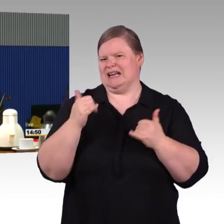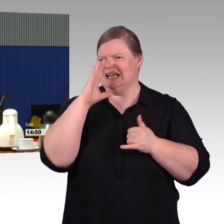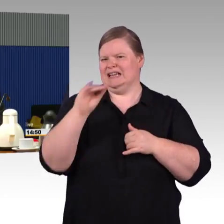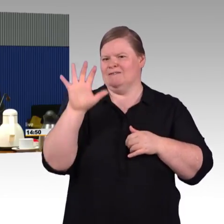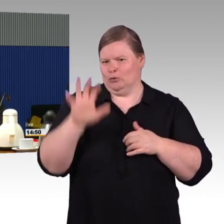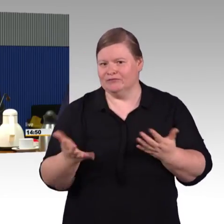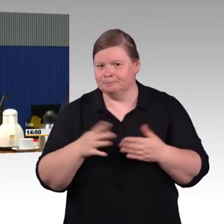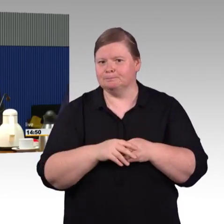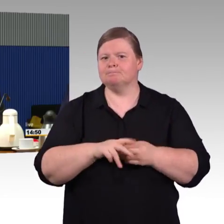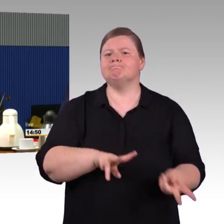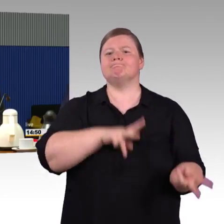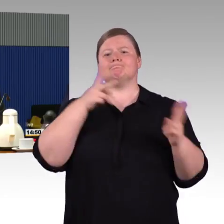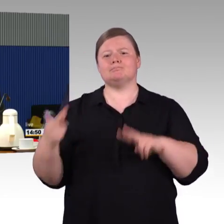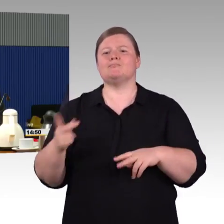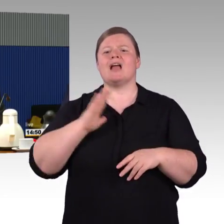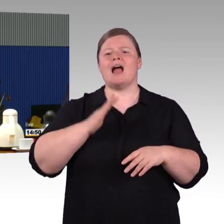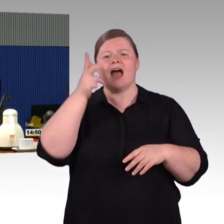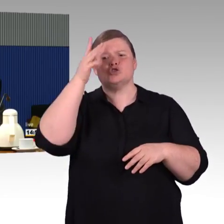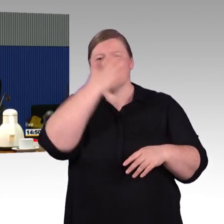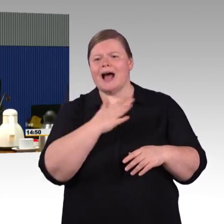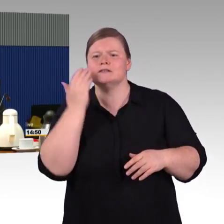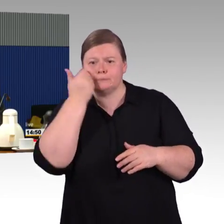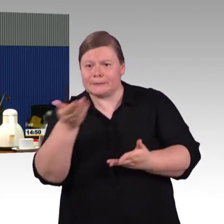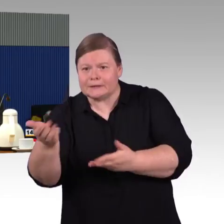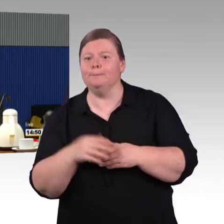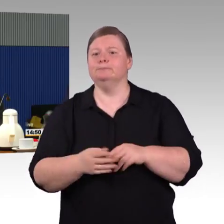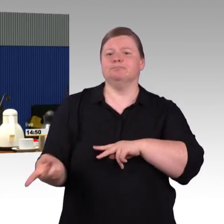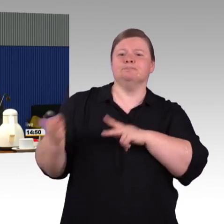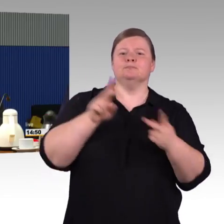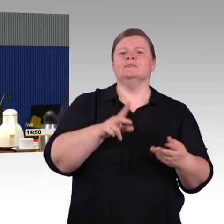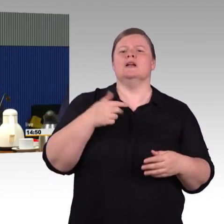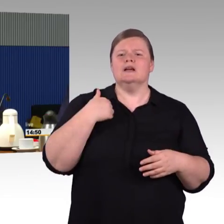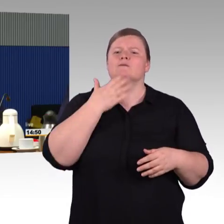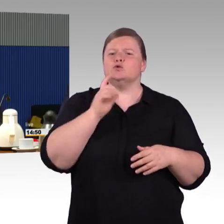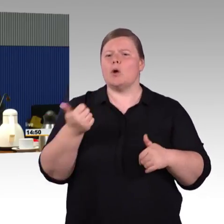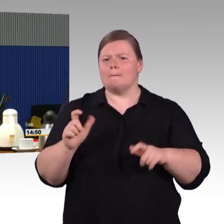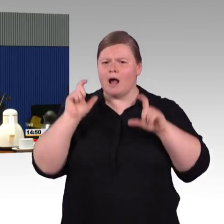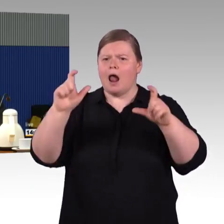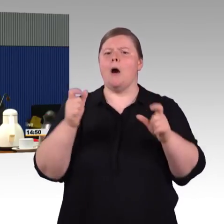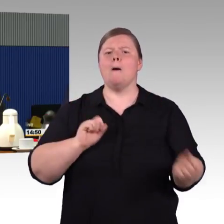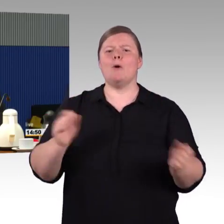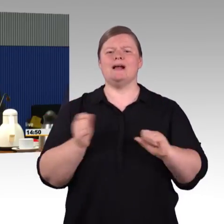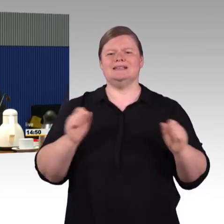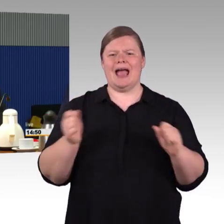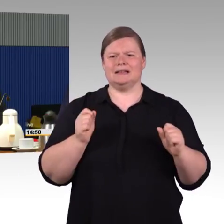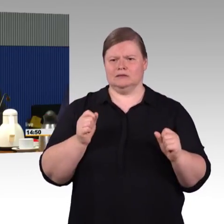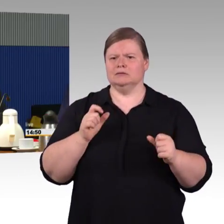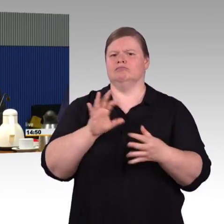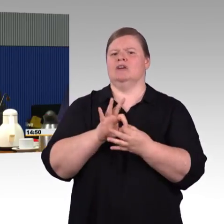auch über mehrere Jahre, wie Barrierefreiheit tatsächlich umgesetzt werden kann, weil wenn wir das wie von meinem Vorredner hören,